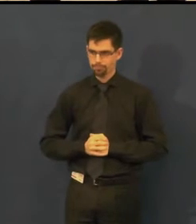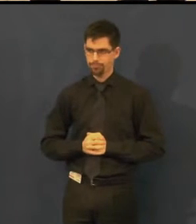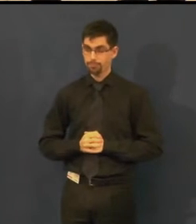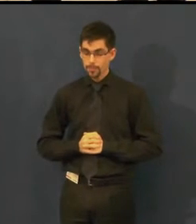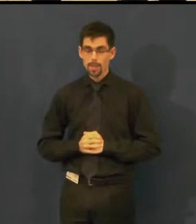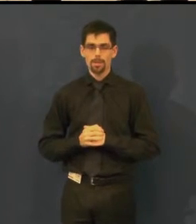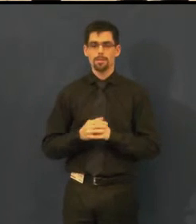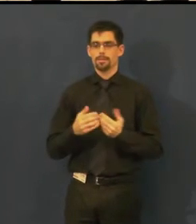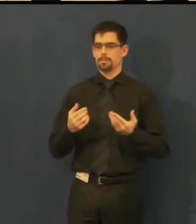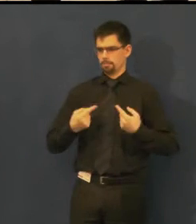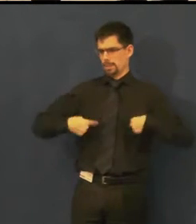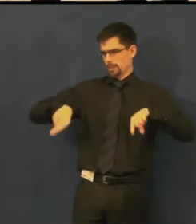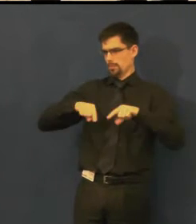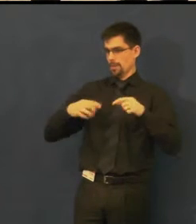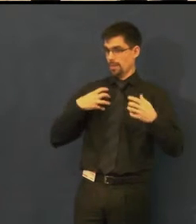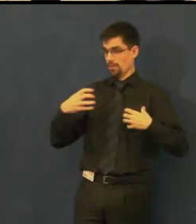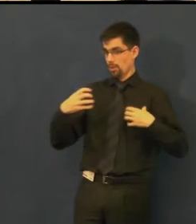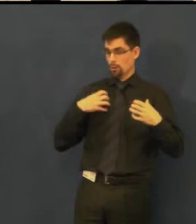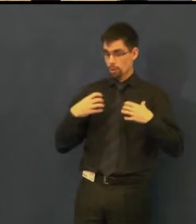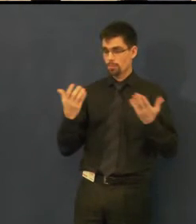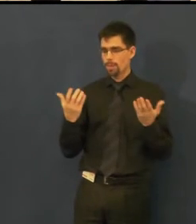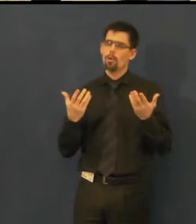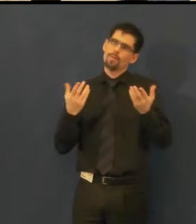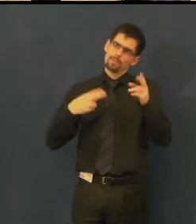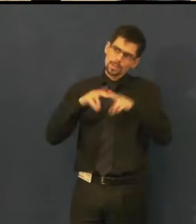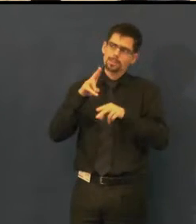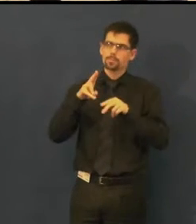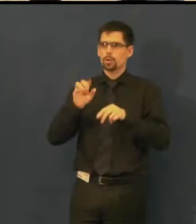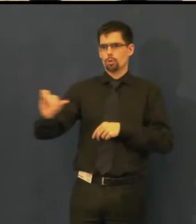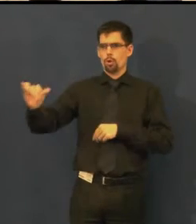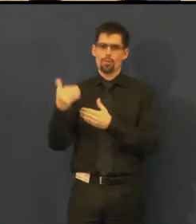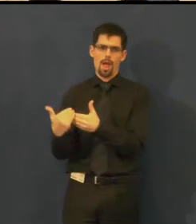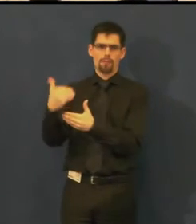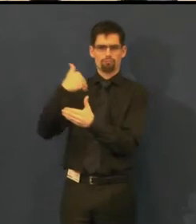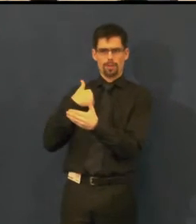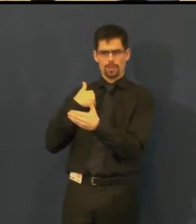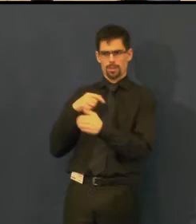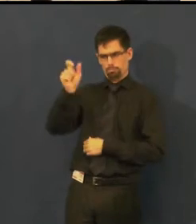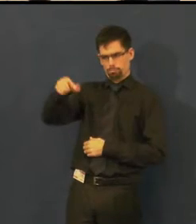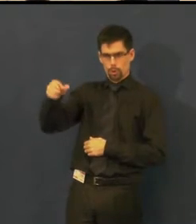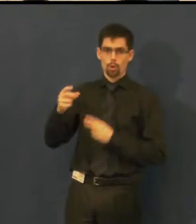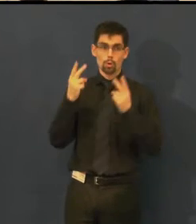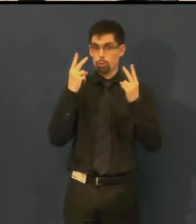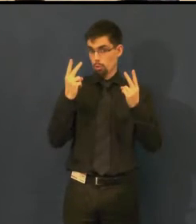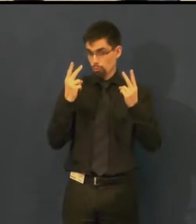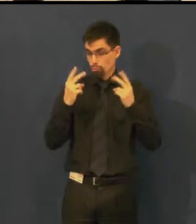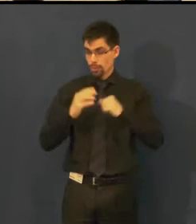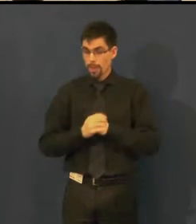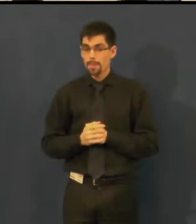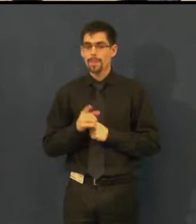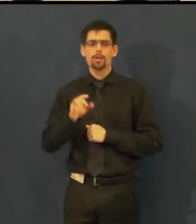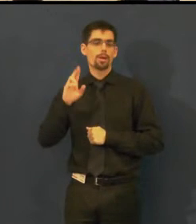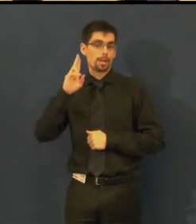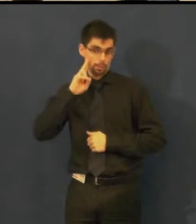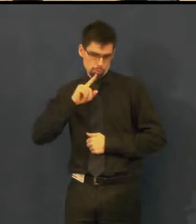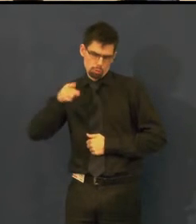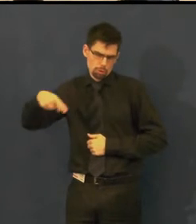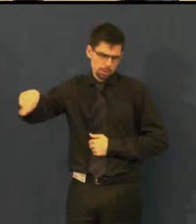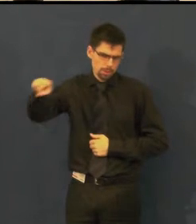Pro nás je důležité, nebo pro návštěvníky, kteří přijdou do našeho divadla a jsou neslyšící,